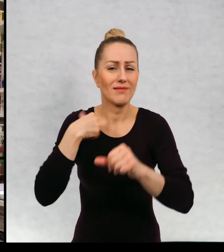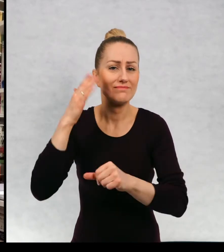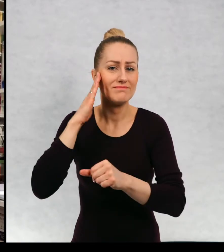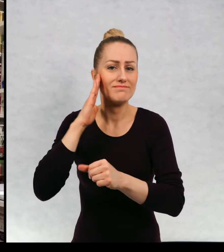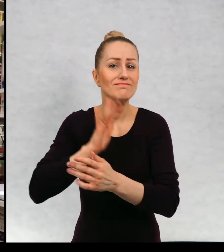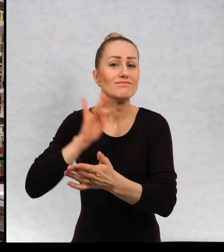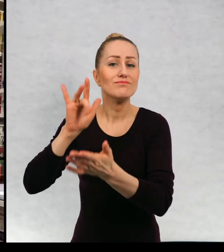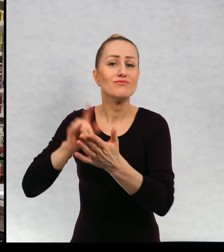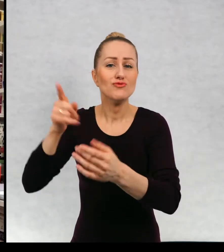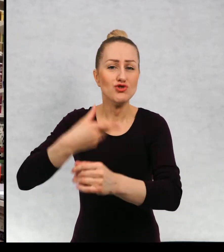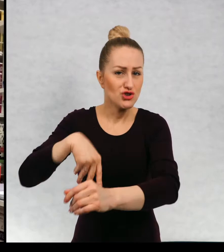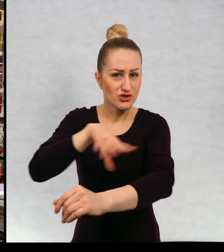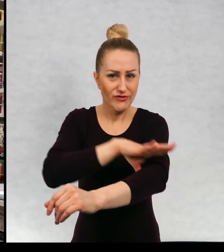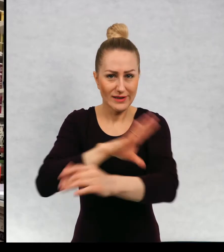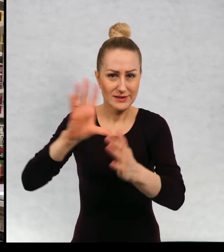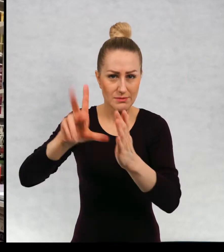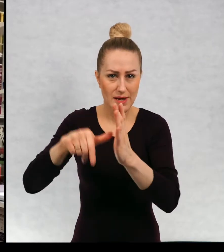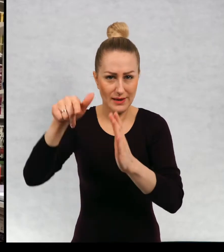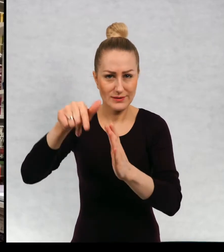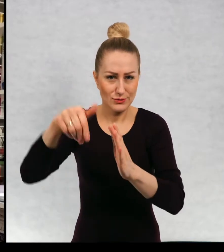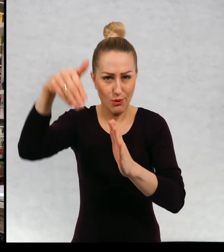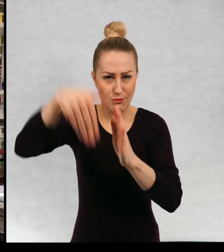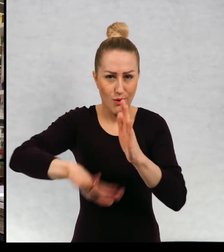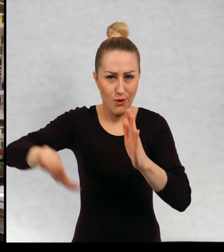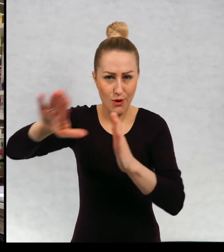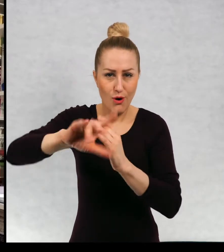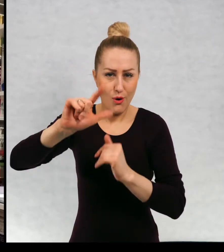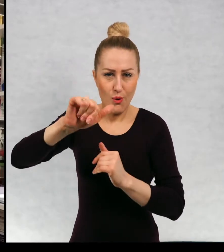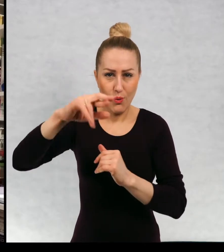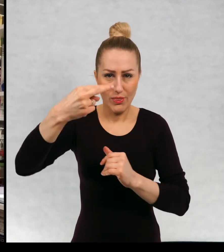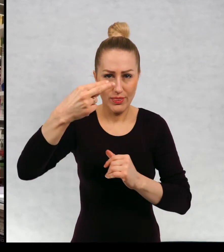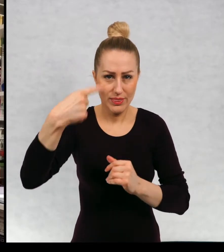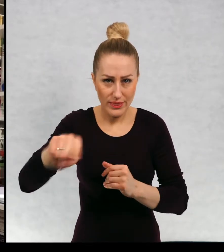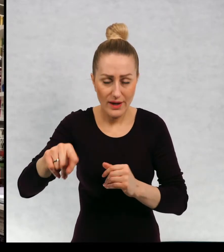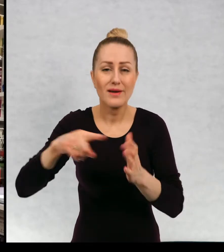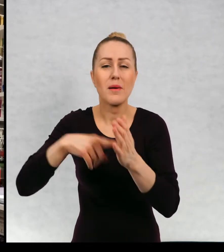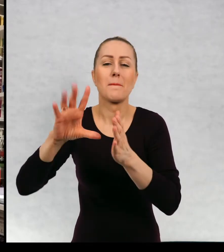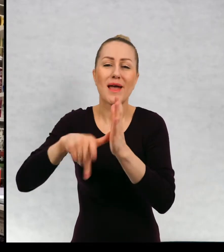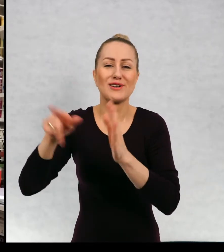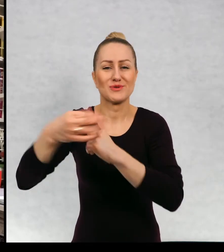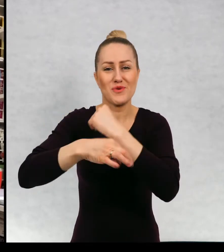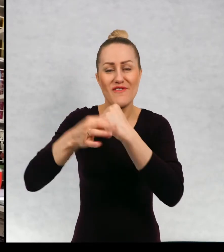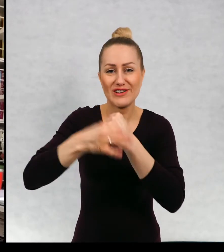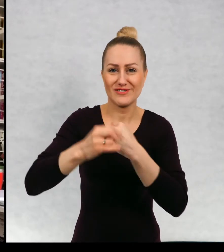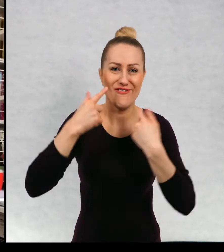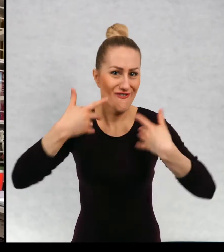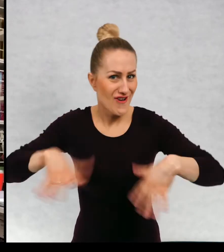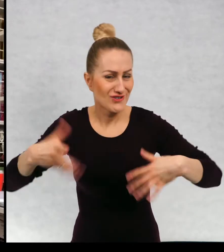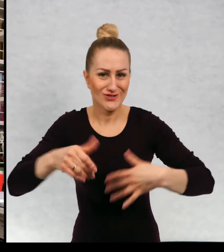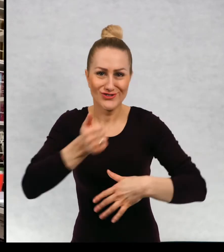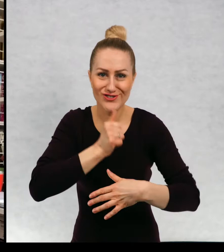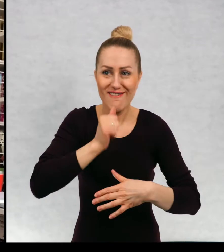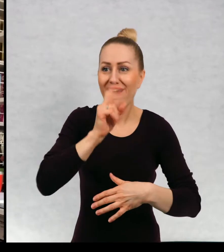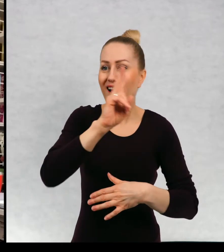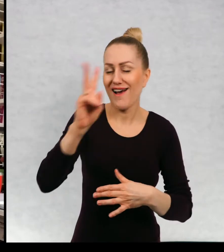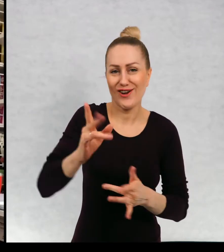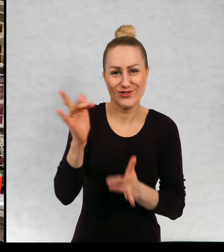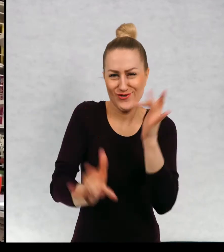Jest to miasto na południu Szwecji. Miasto uniwersyteckie, wesołe, zielone. Wszyscy jeżdżą tu na